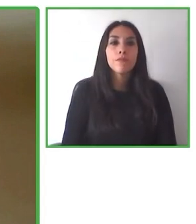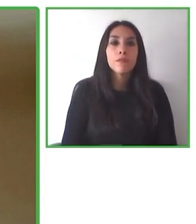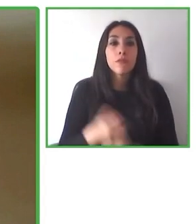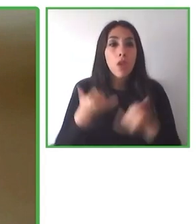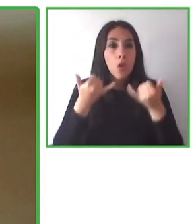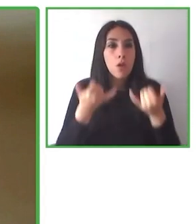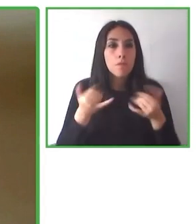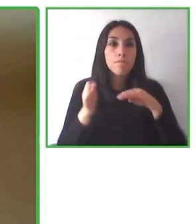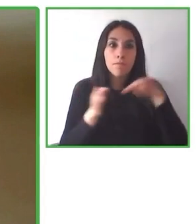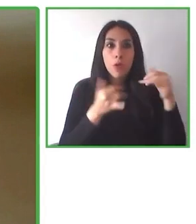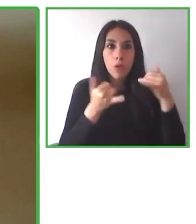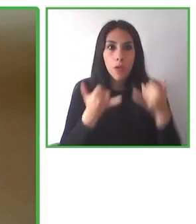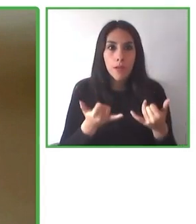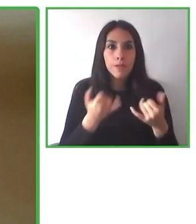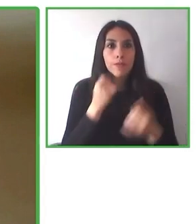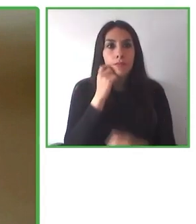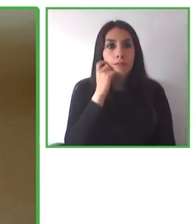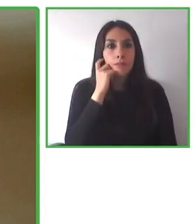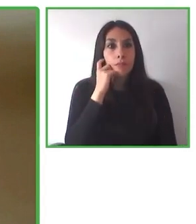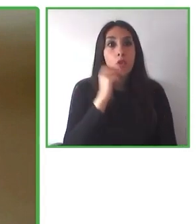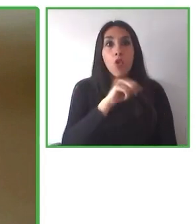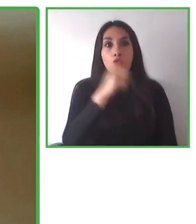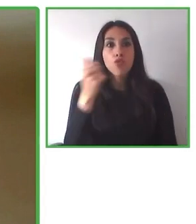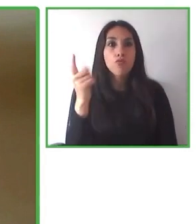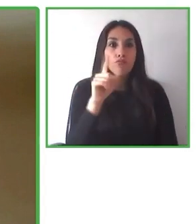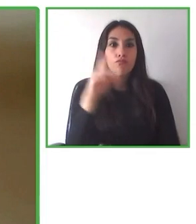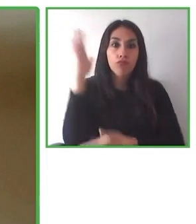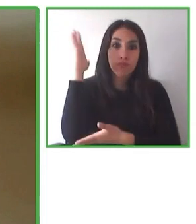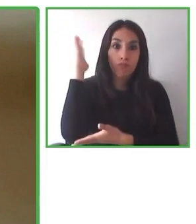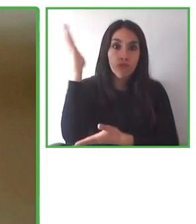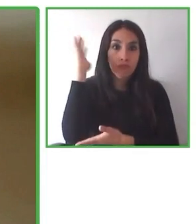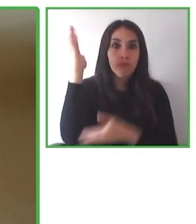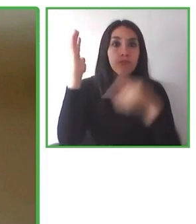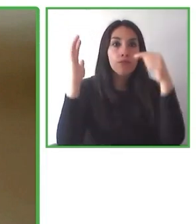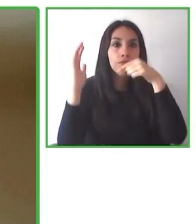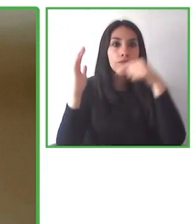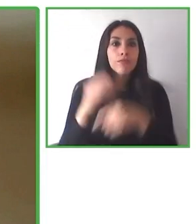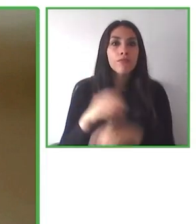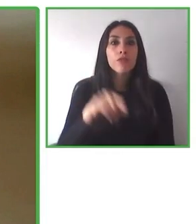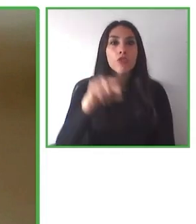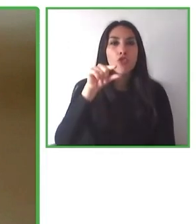parques. En los próximos días vamos a donar una a la reserva El Morado gracias al Rotary